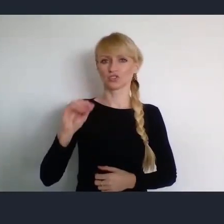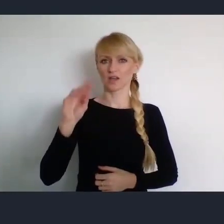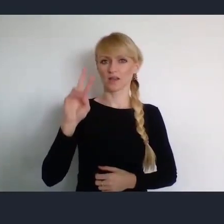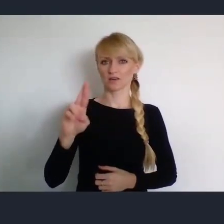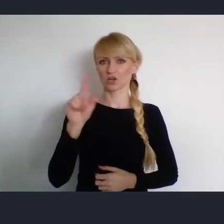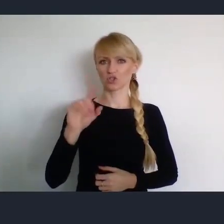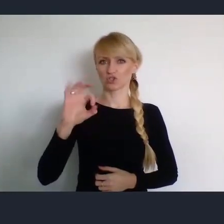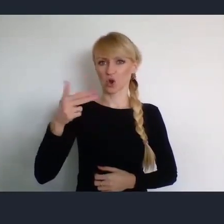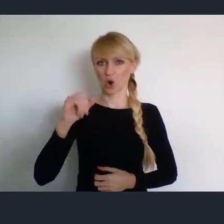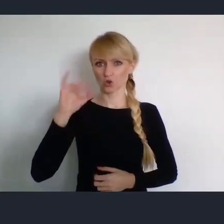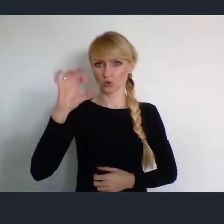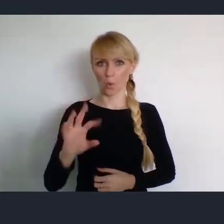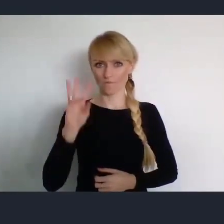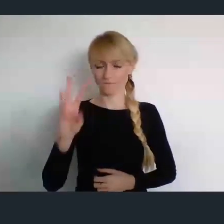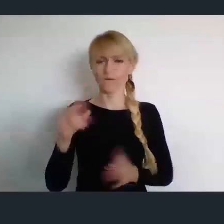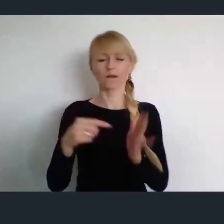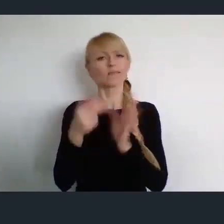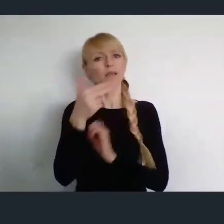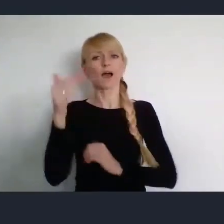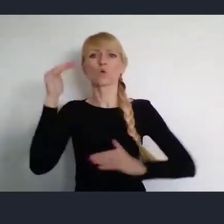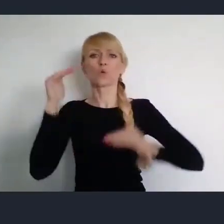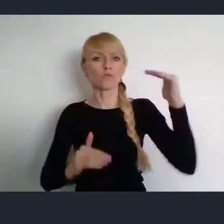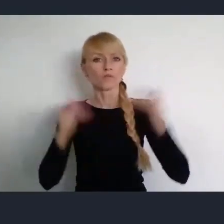na temat zrównoważonego rozwoju.